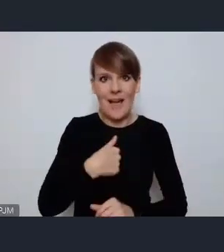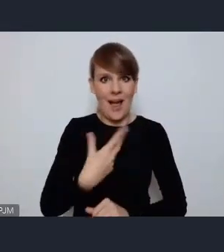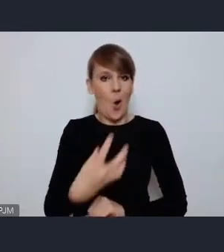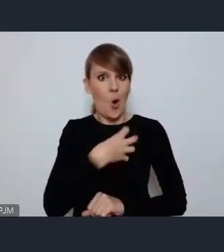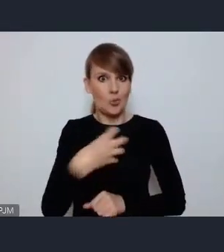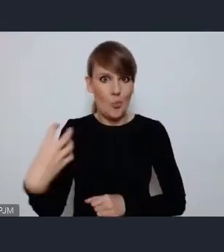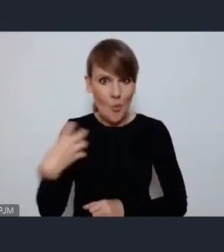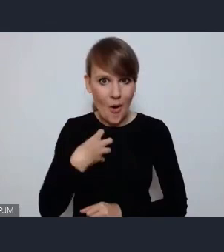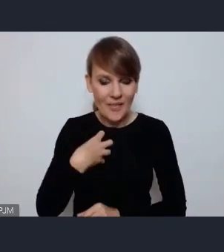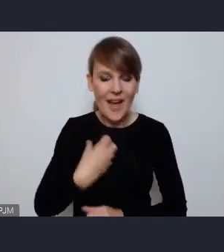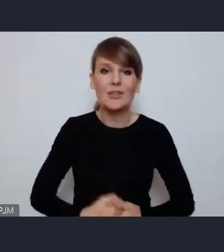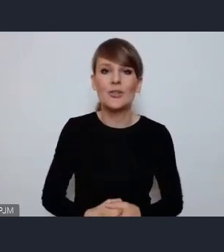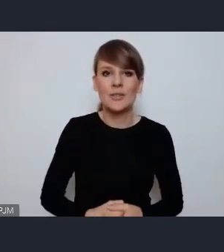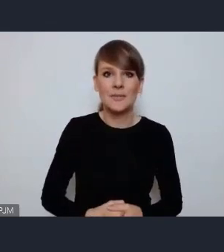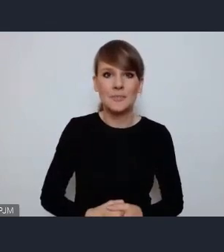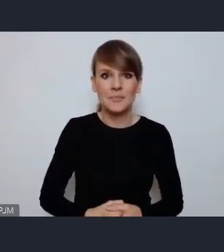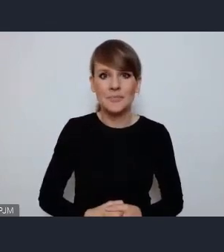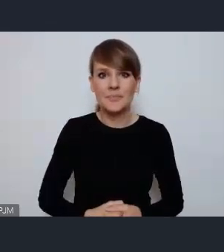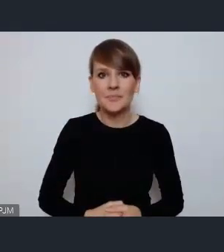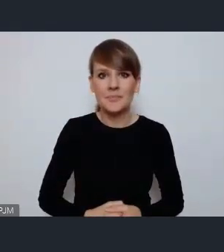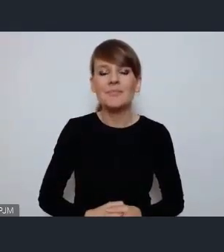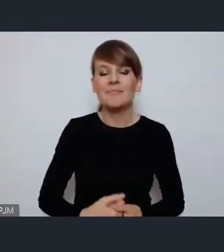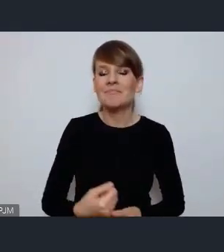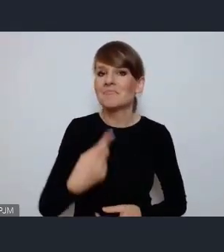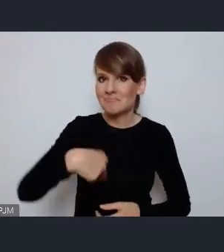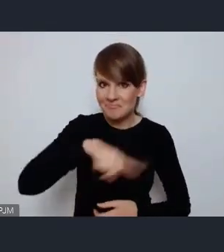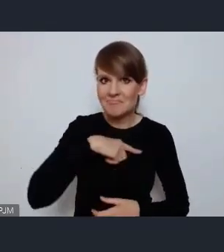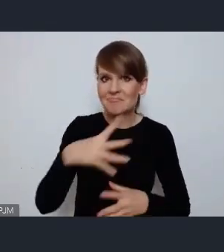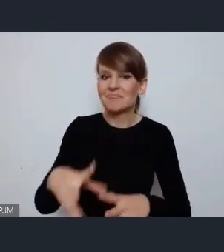z wielką atencją przyjmujemy założenia tego forum,